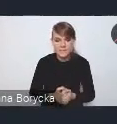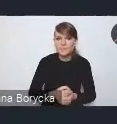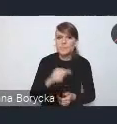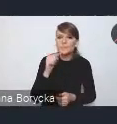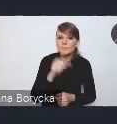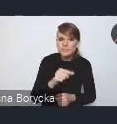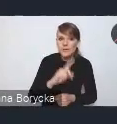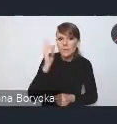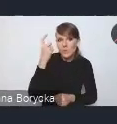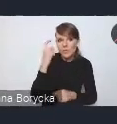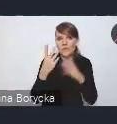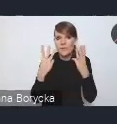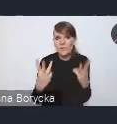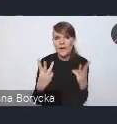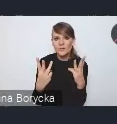zasługuje także konieczność